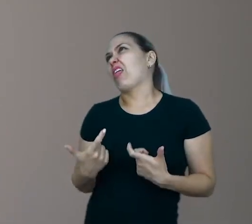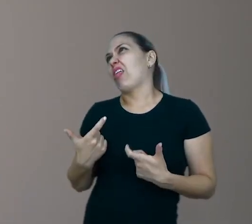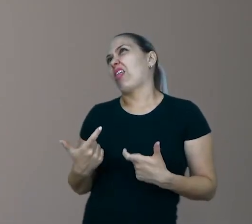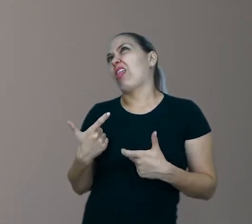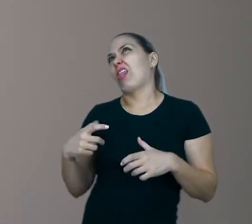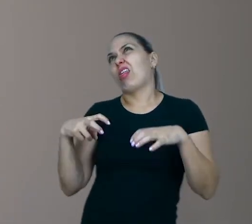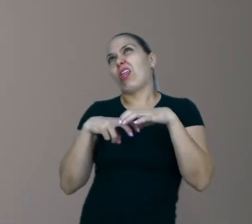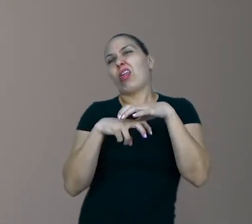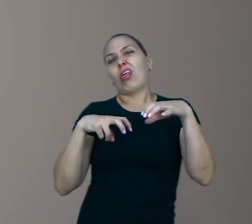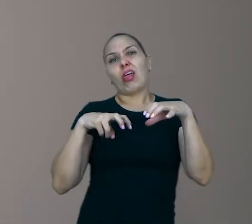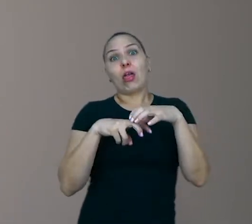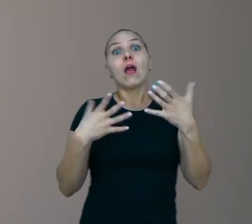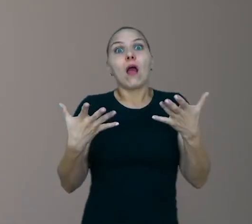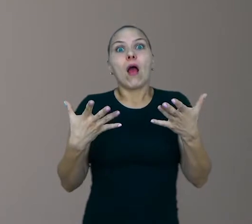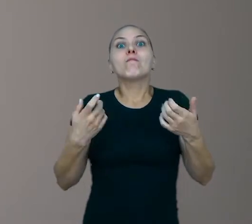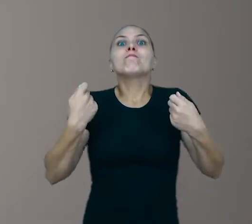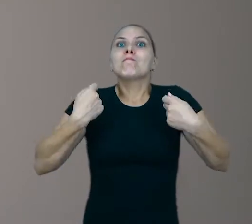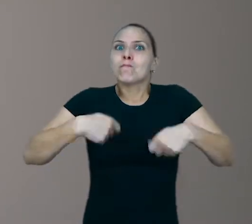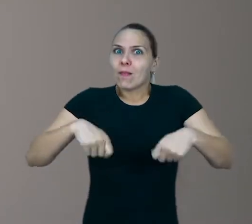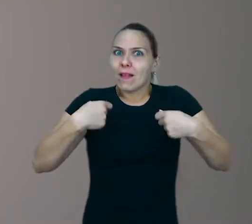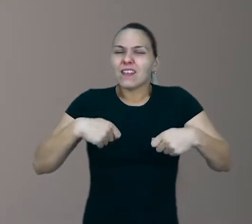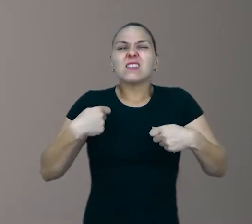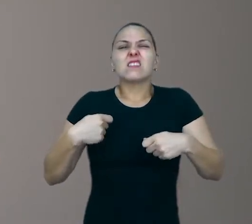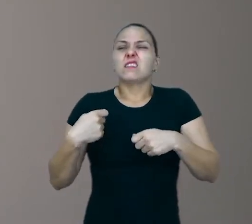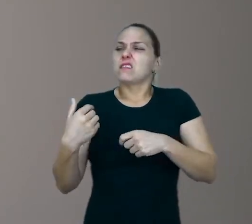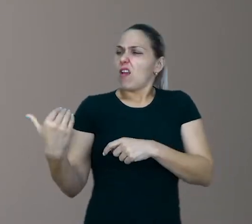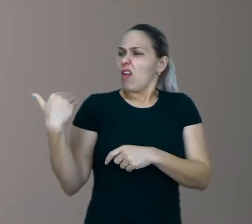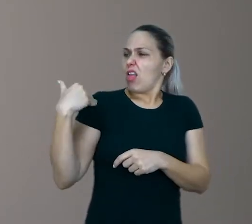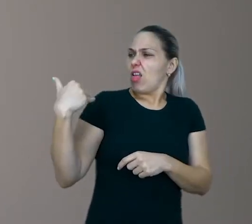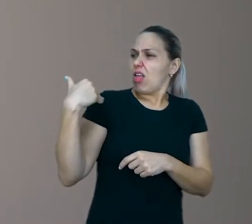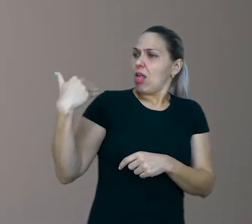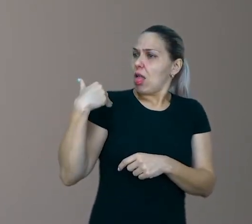E precisa mesmo nos incomodar buscando coisas novas para fazer.